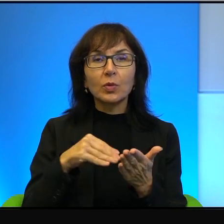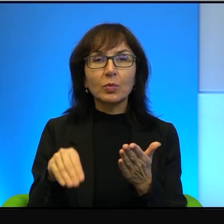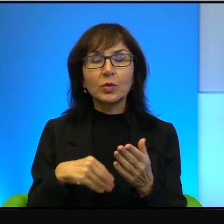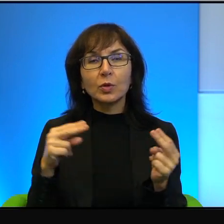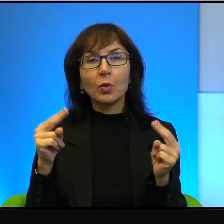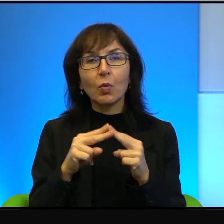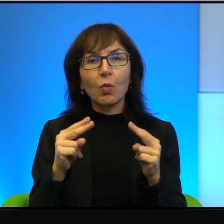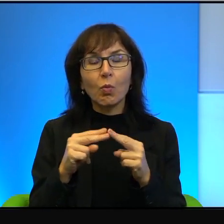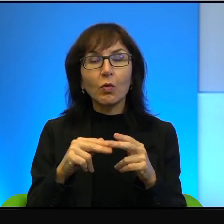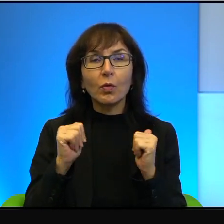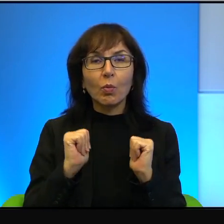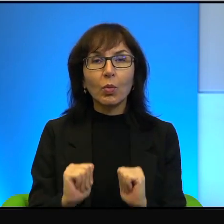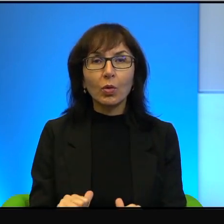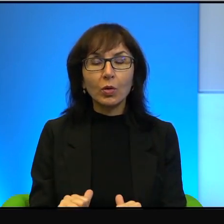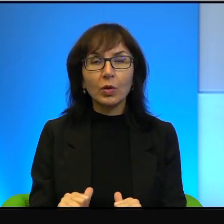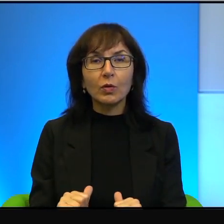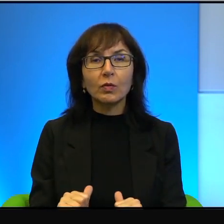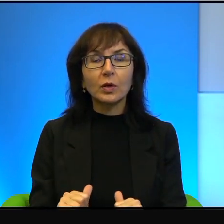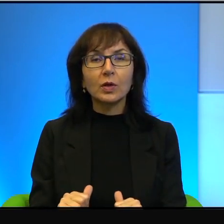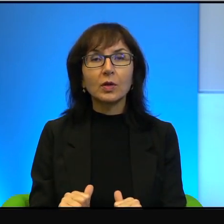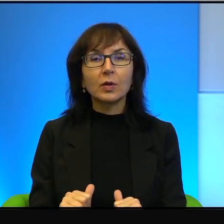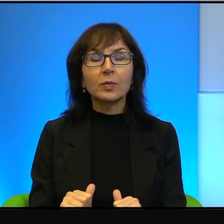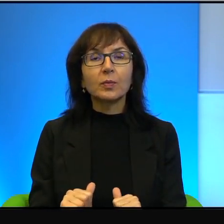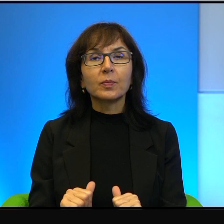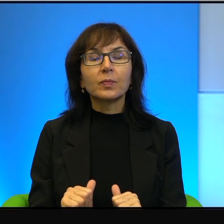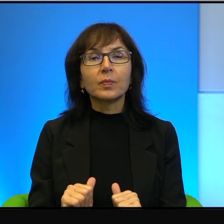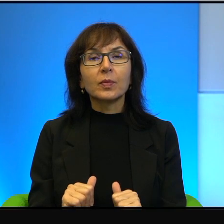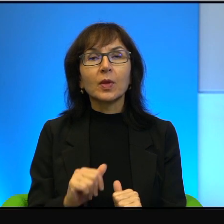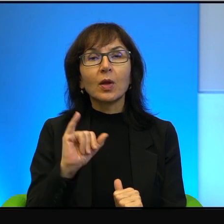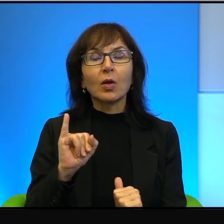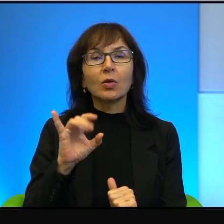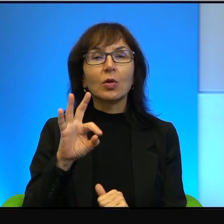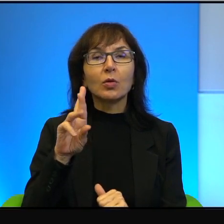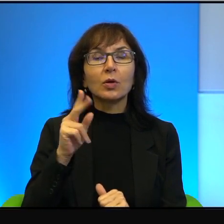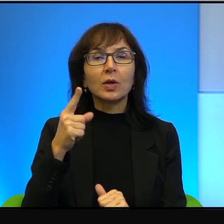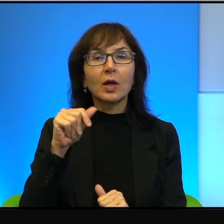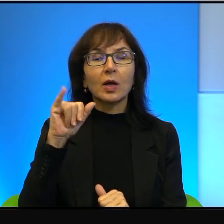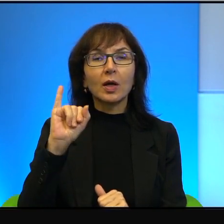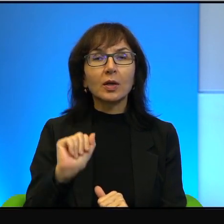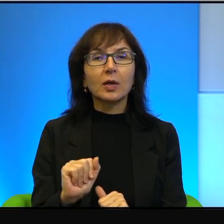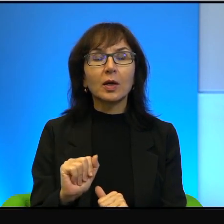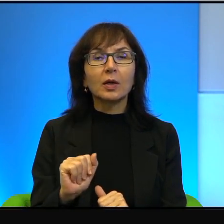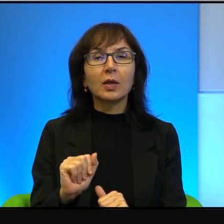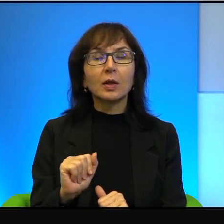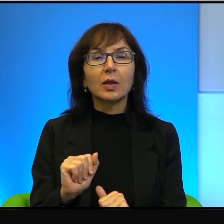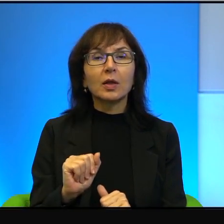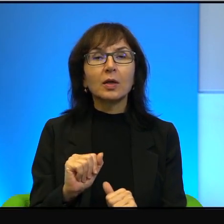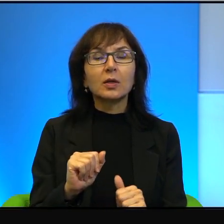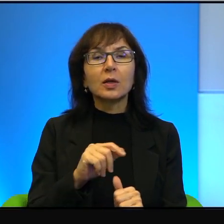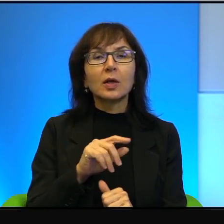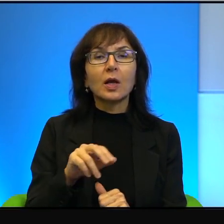jak z Egiptem i z Jordanią, a ostatnio z Zjednoczonymi Emiratami Arabskimi